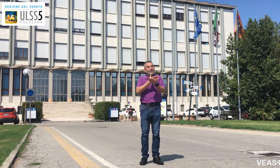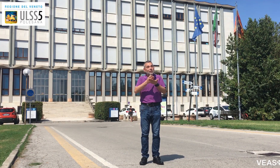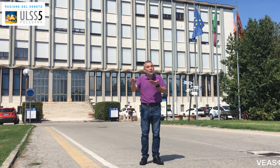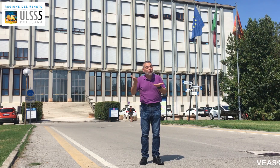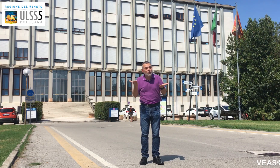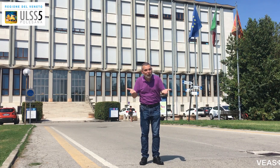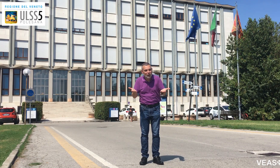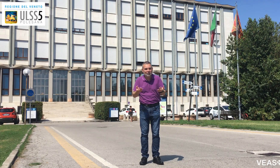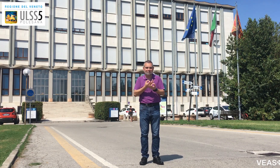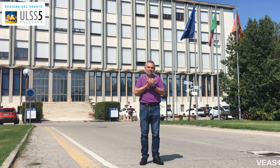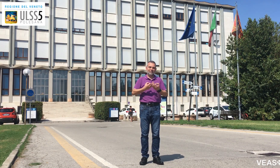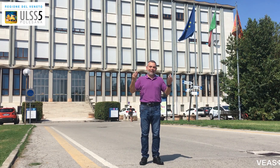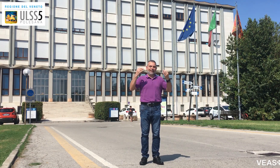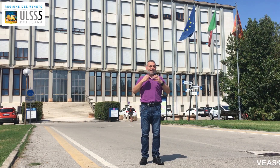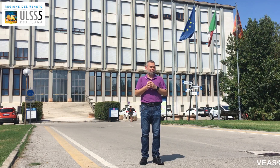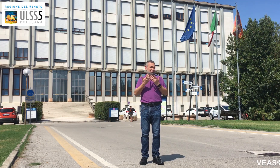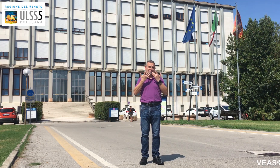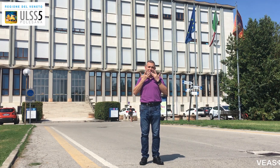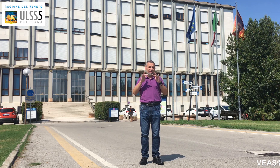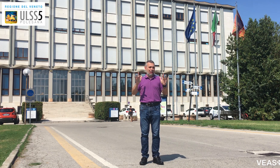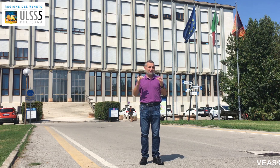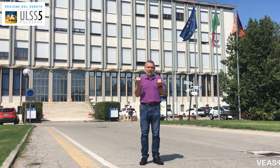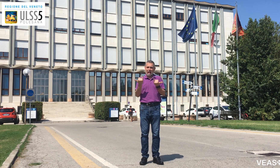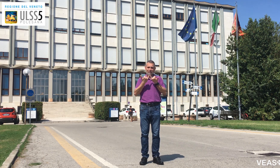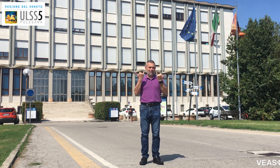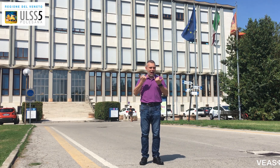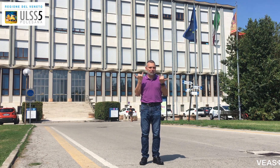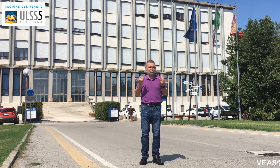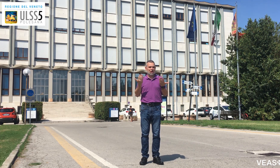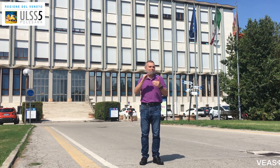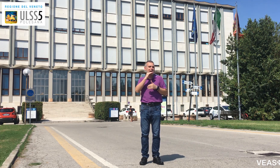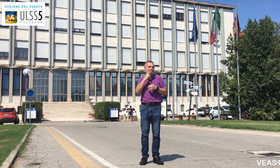Avete visto? È semplice e facile,